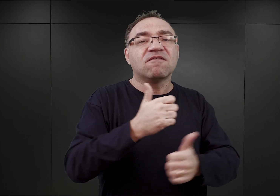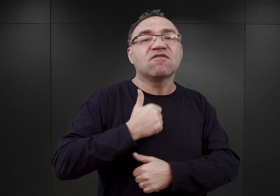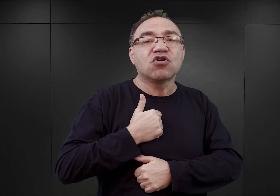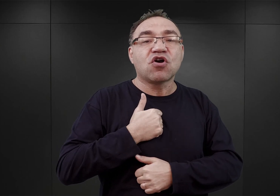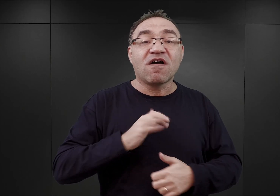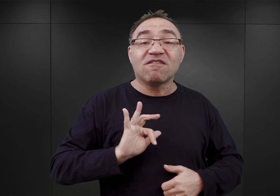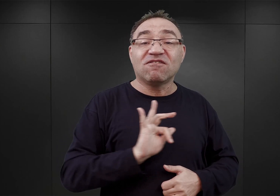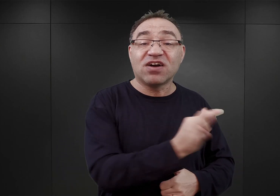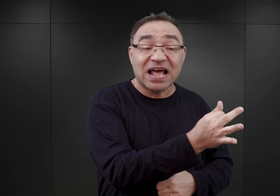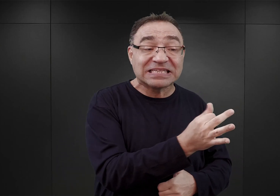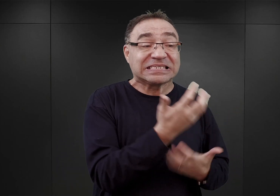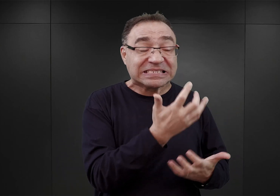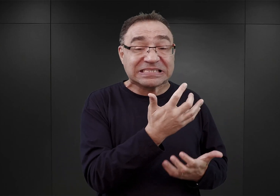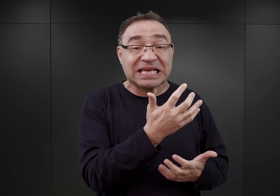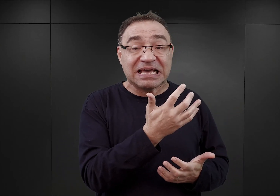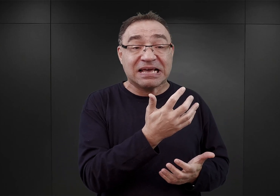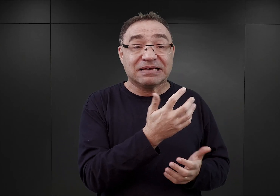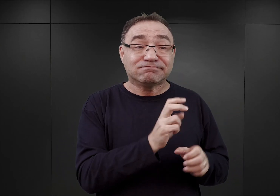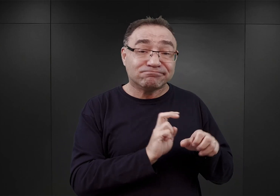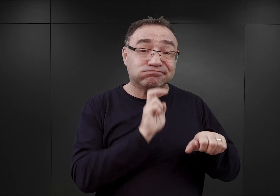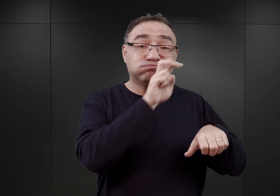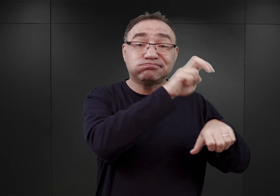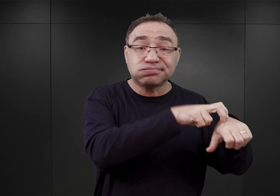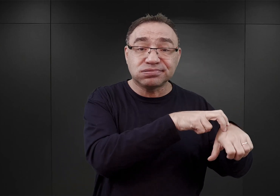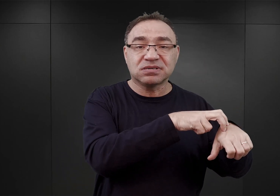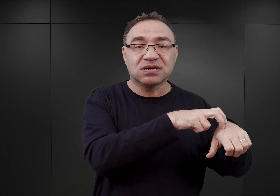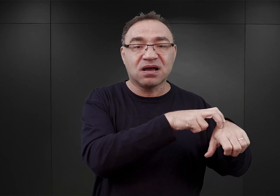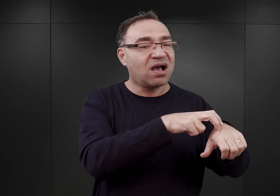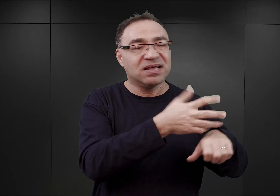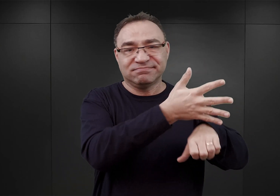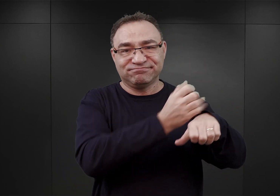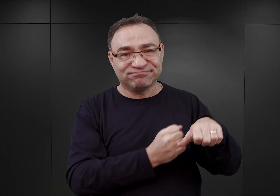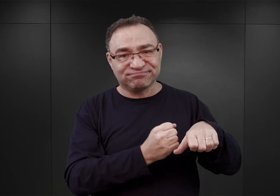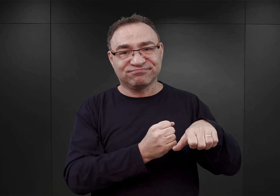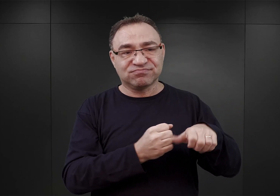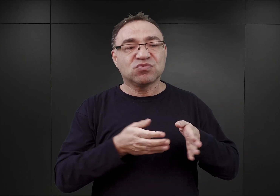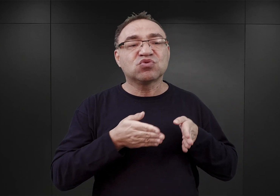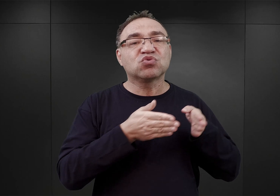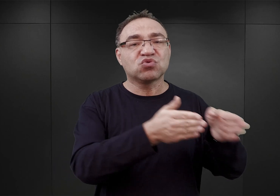uformowanej przez generała Sikorskiego i zostali aresztowani w drodze na Węgry,